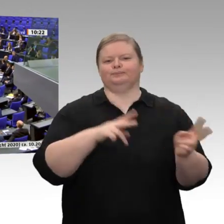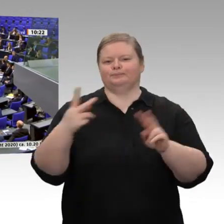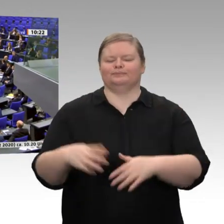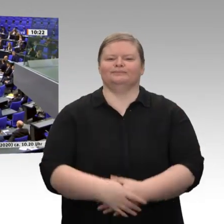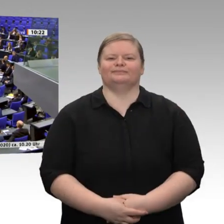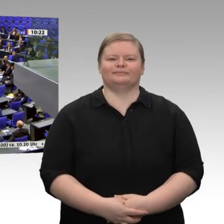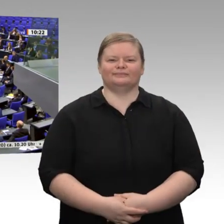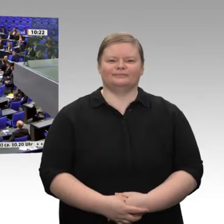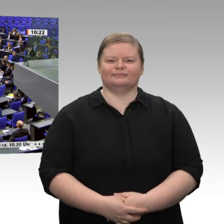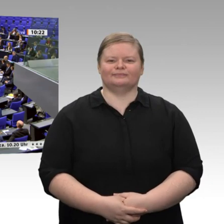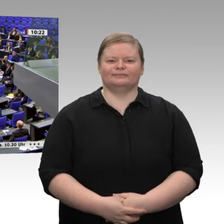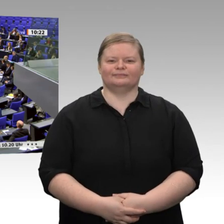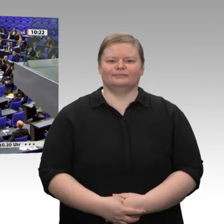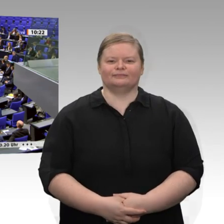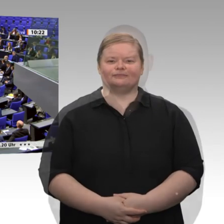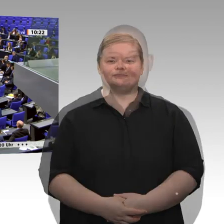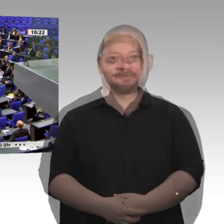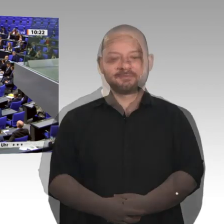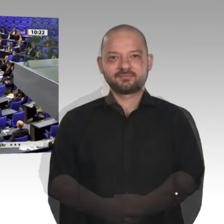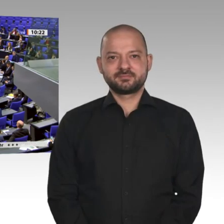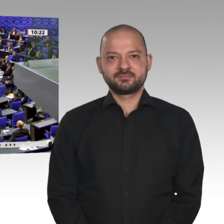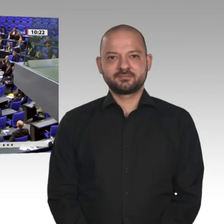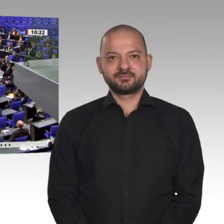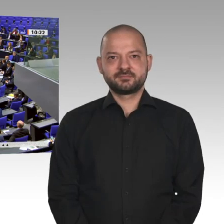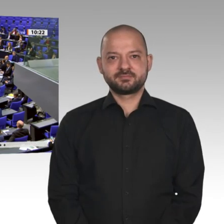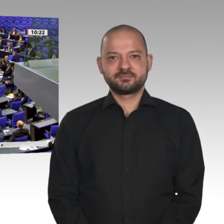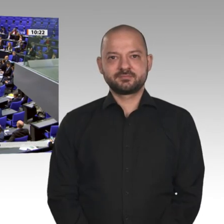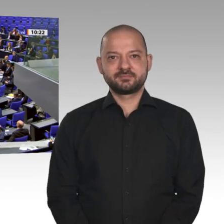Trotz der vielen Unkenrufe hat sich die Wirtschaft weiterhin positiv entwickelt,